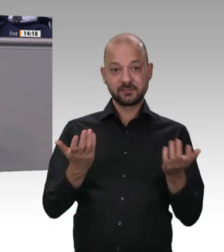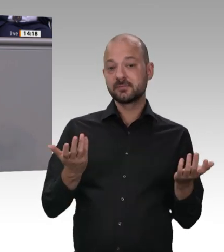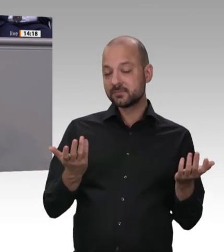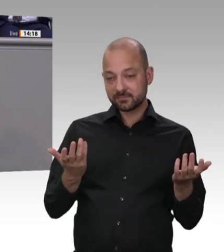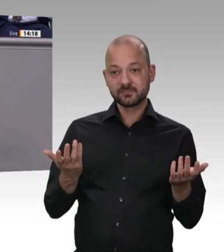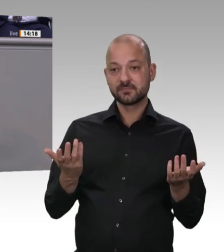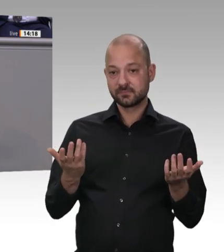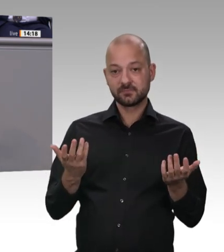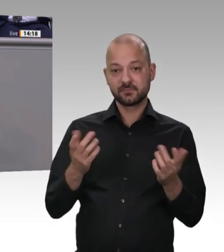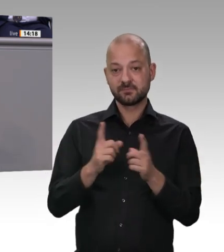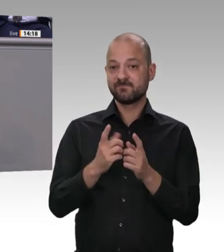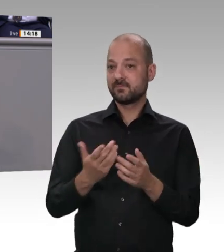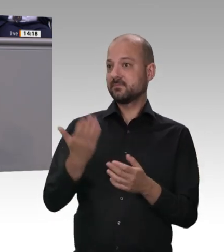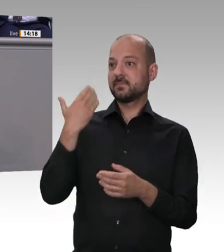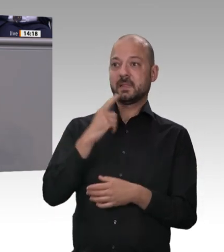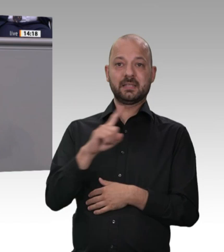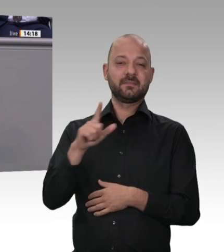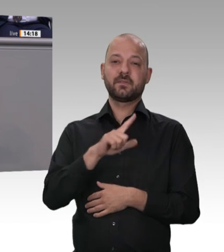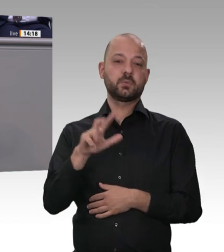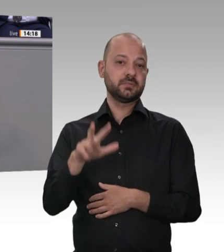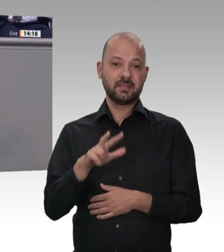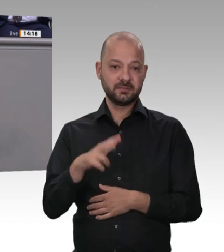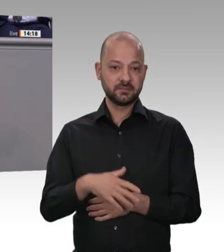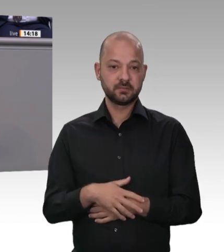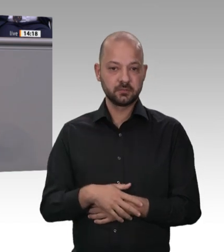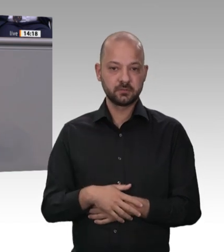Länder, und zwar egal wie sie regiert sind: schwarz, rot, grün. Ich gucke mal nach